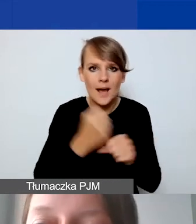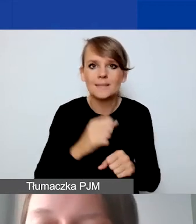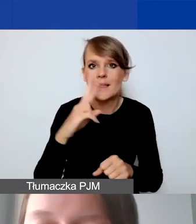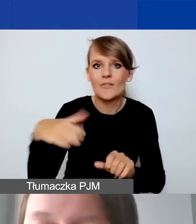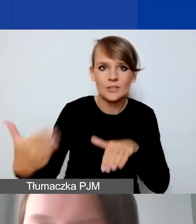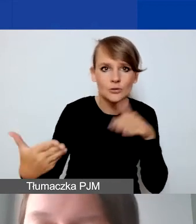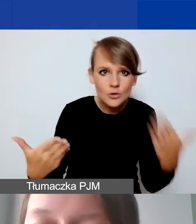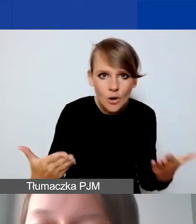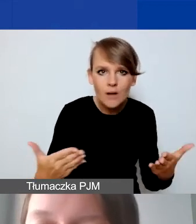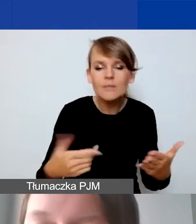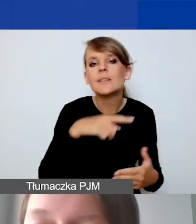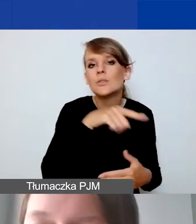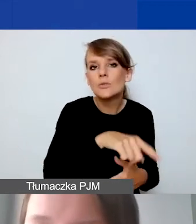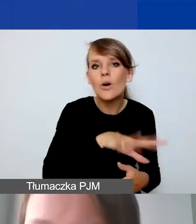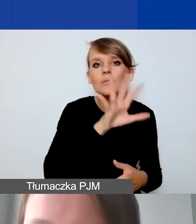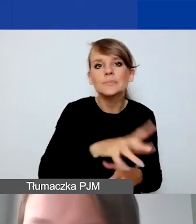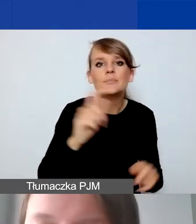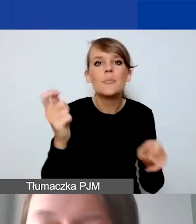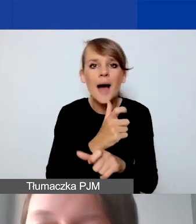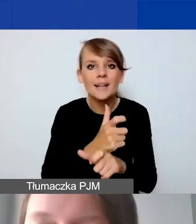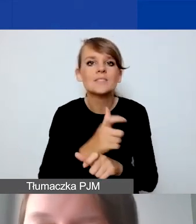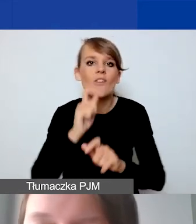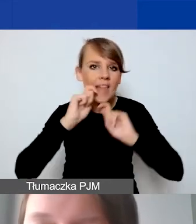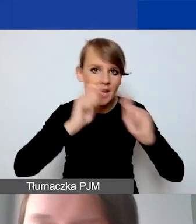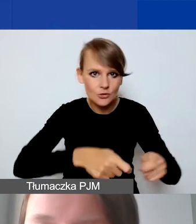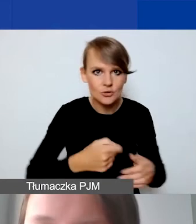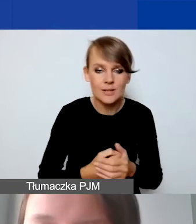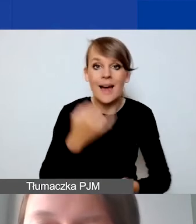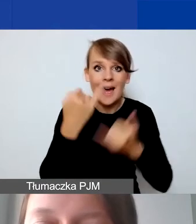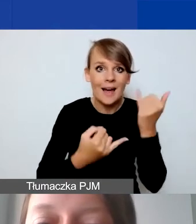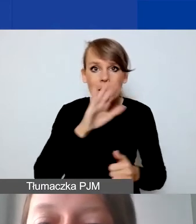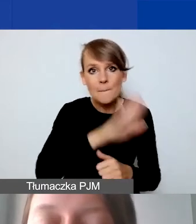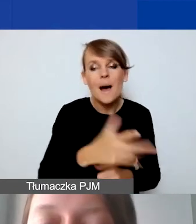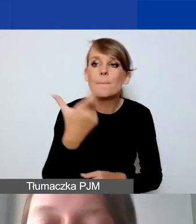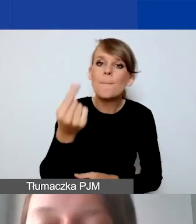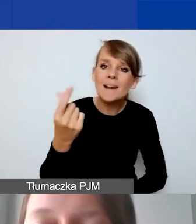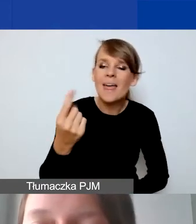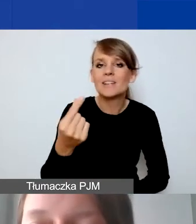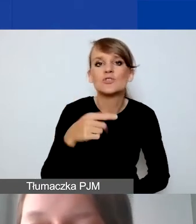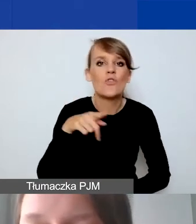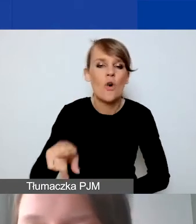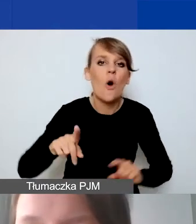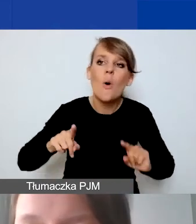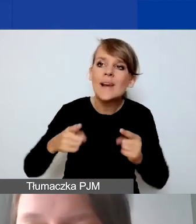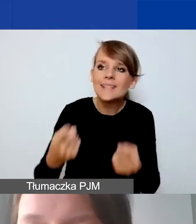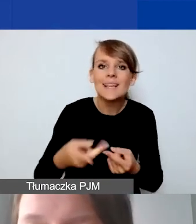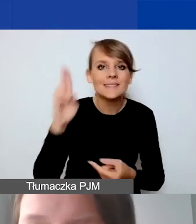Dotyczy to Państw-Darczyńców. Natomiast jeśli mają państwo partnerstwo z organizacją czy instytucją krajową